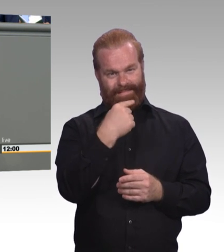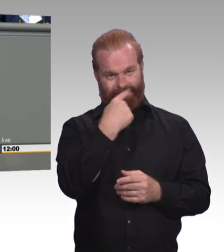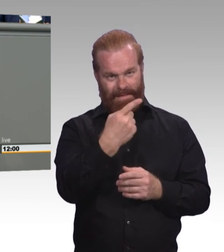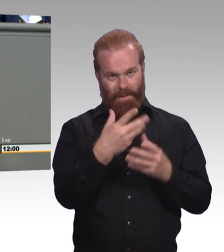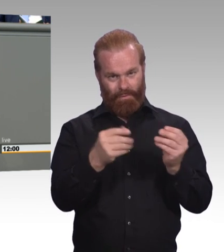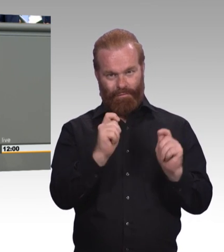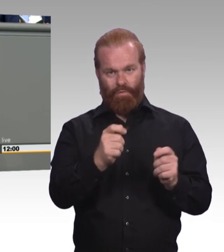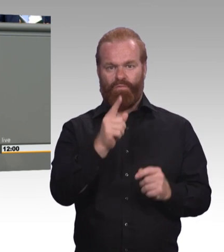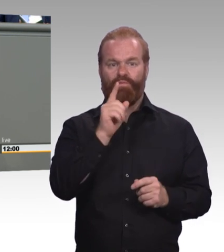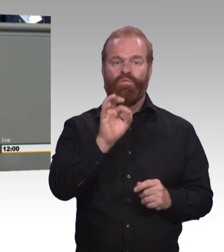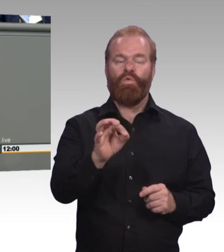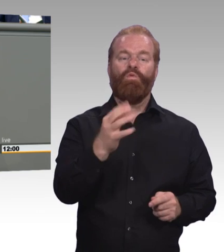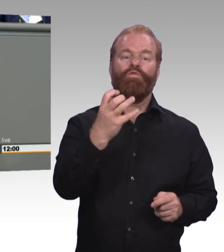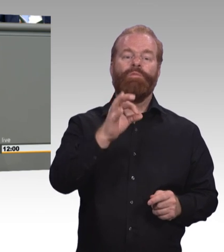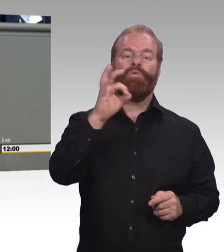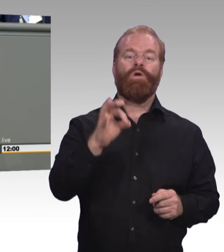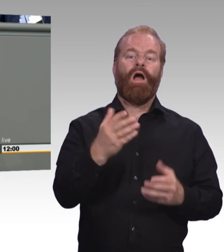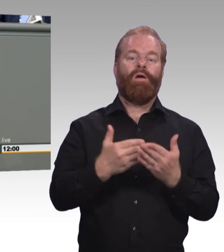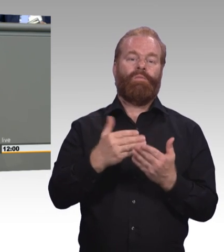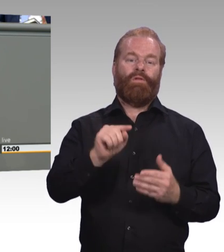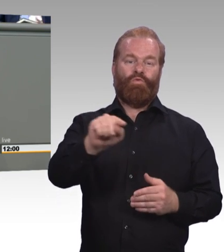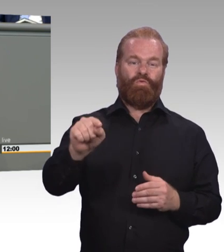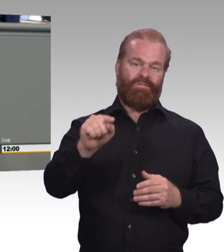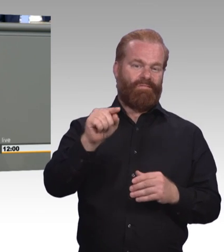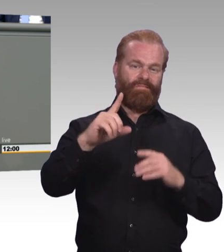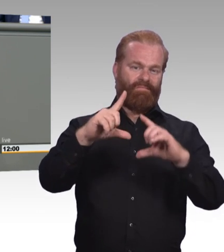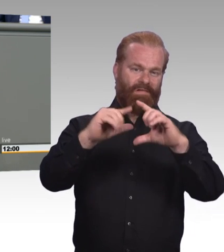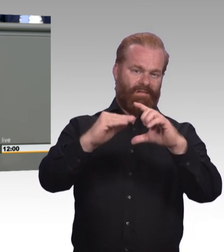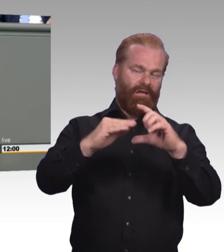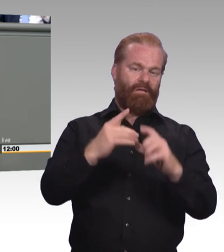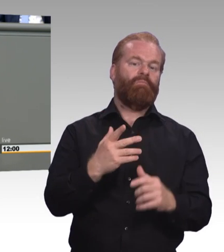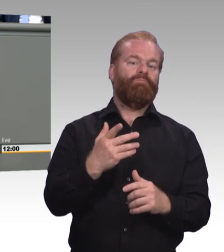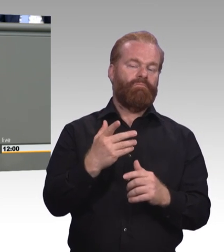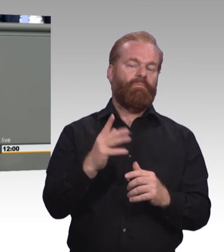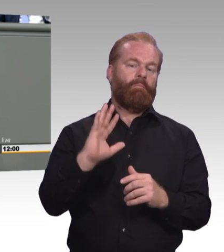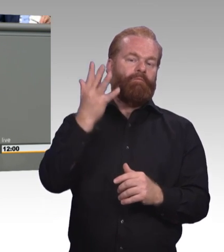und gegen Nachwuchsprobleme überhaupt. Und alle jungen Menschen müssen wir dabei mitnehmen,